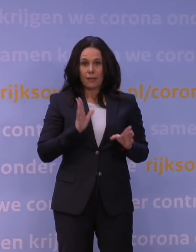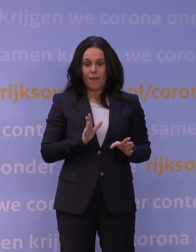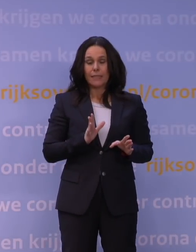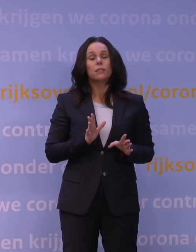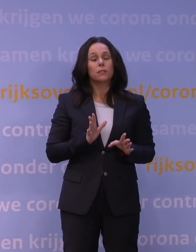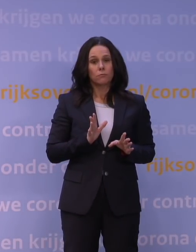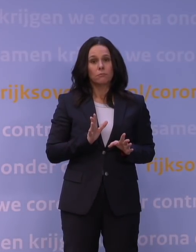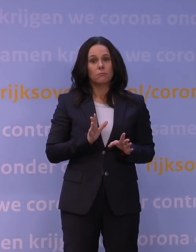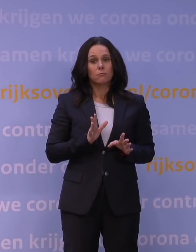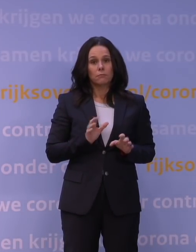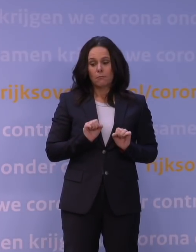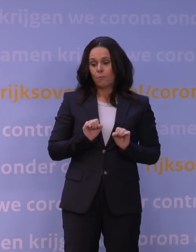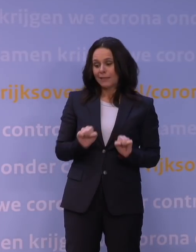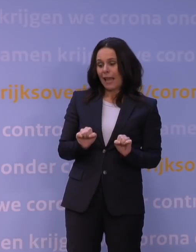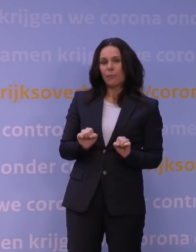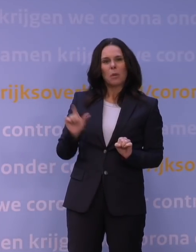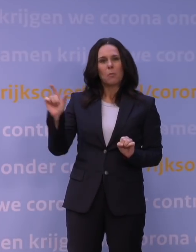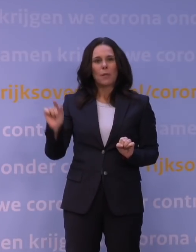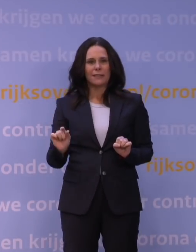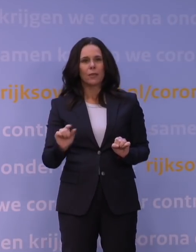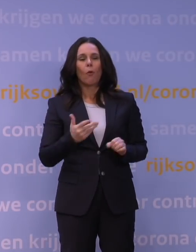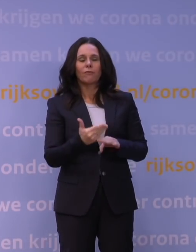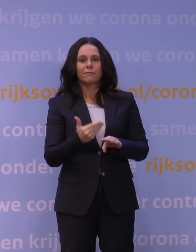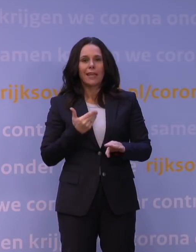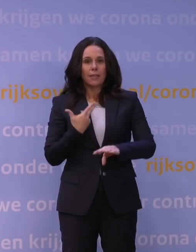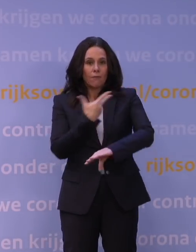of een eerdere vaccinatie, zeker als dat enige tijd terug is.